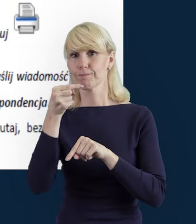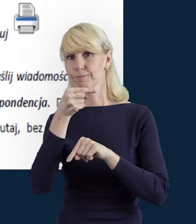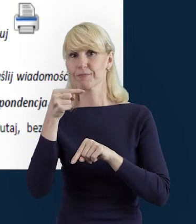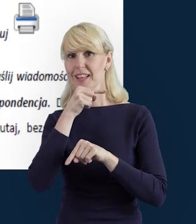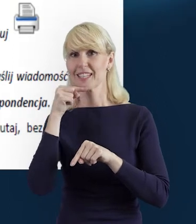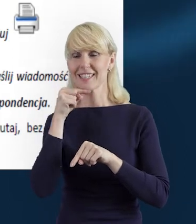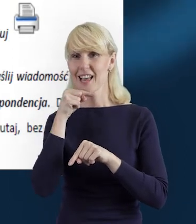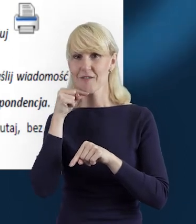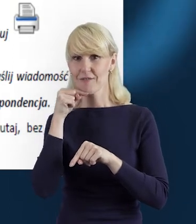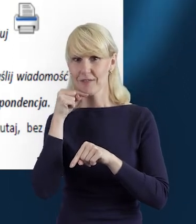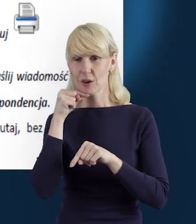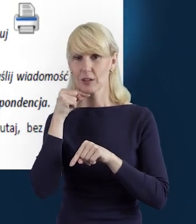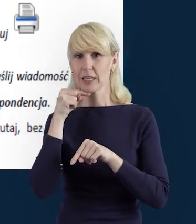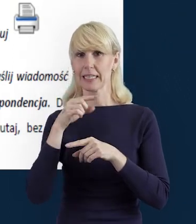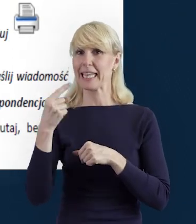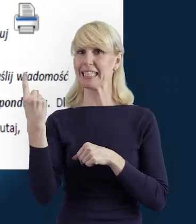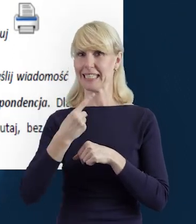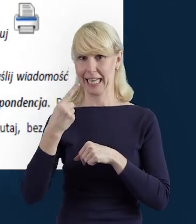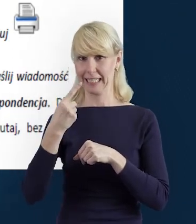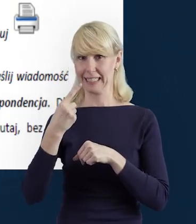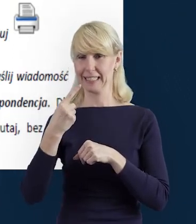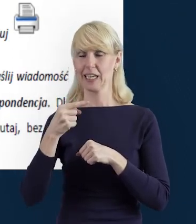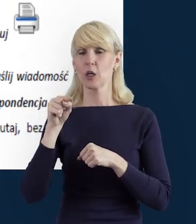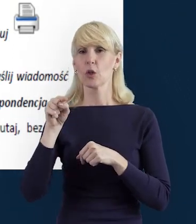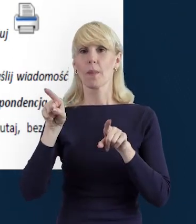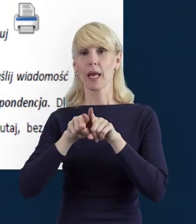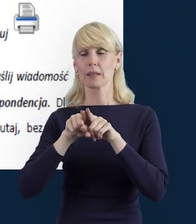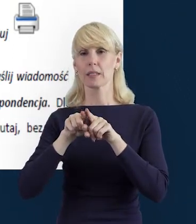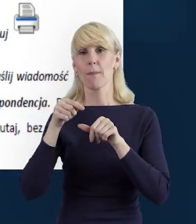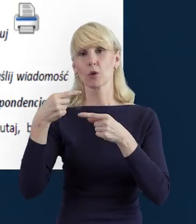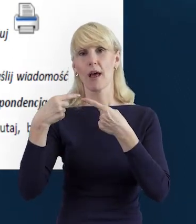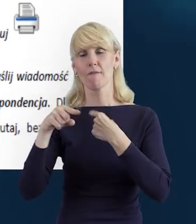Możemy też wysłać, przesłać dane do instytucji